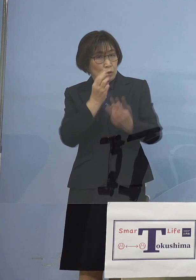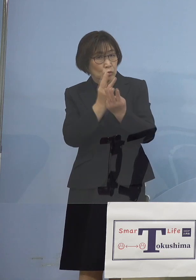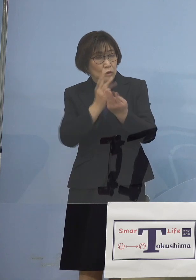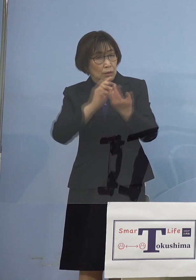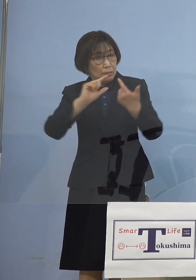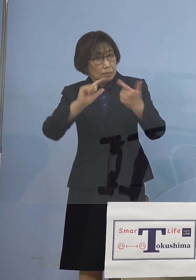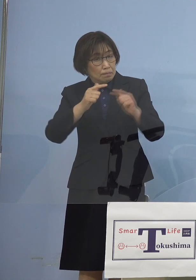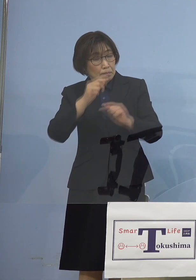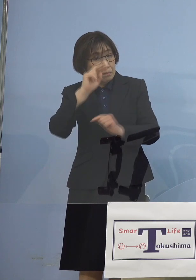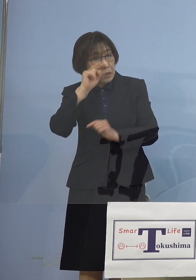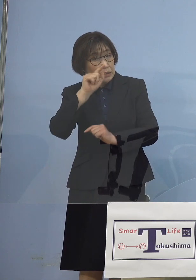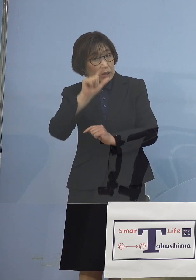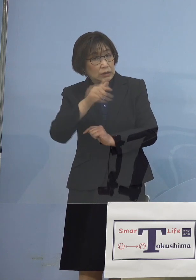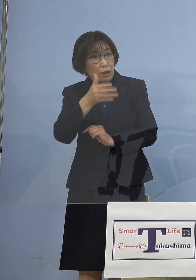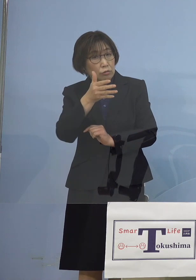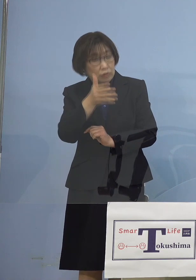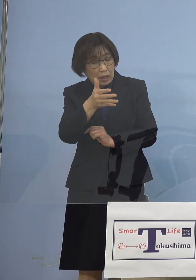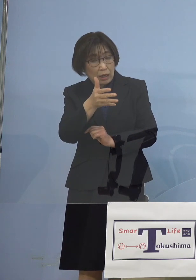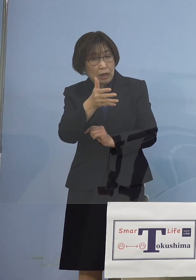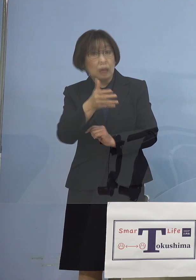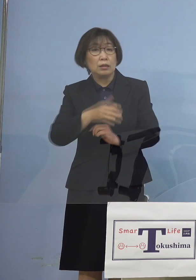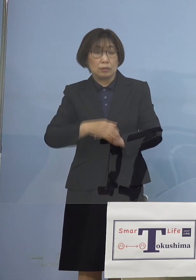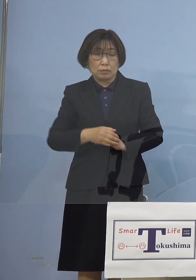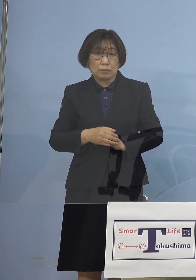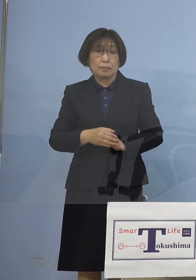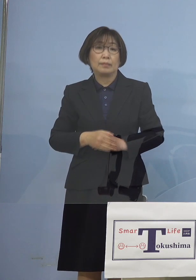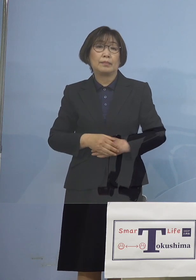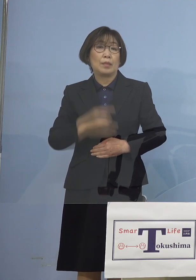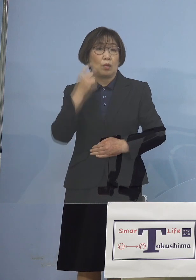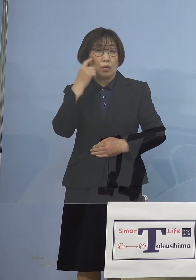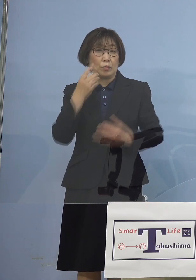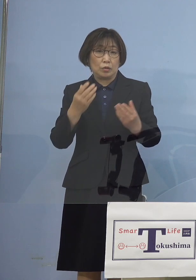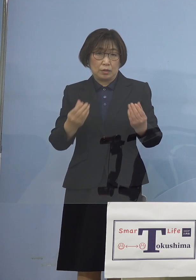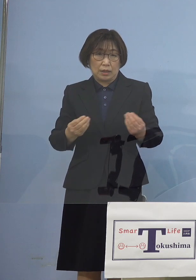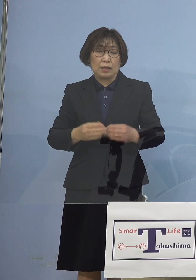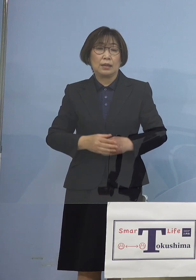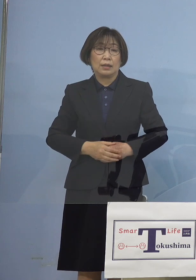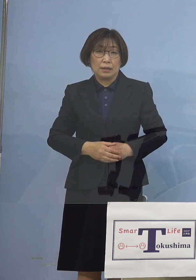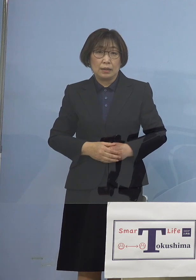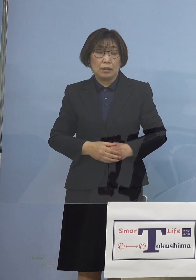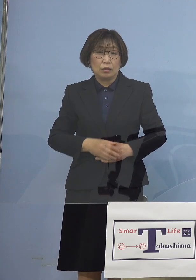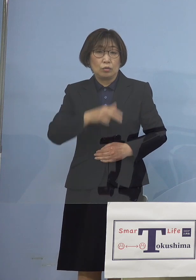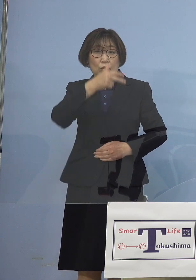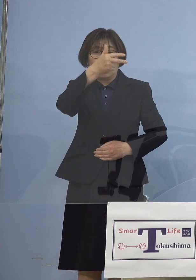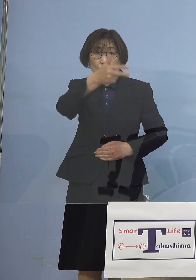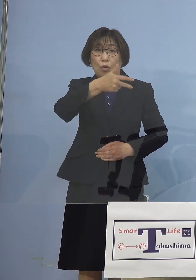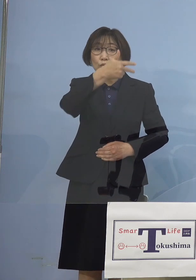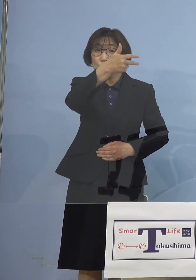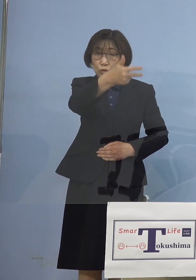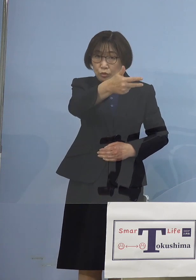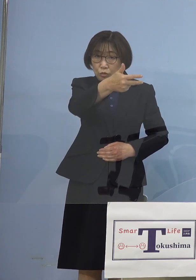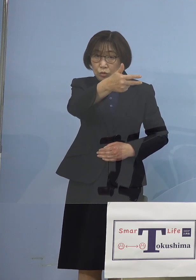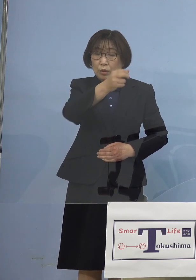我々も半信半疑で あったところでありますが その翌週さらには その翌週と